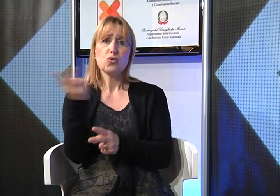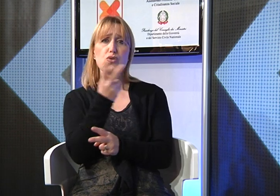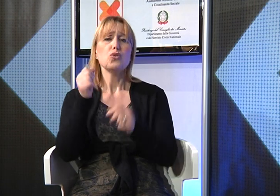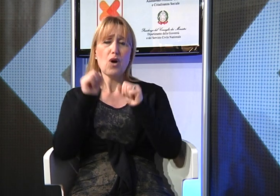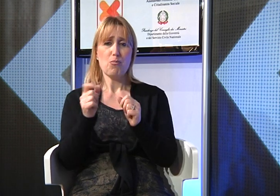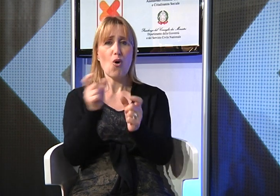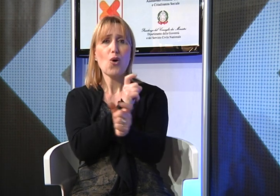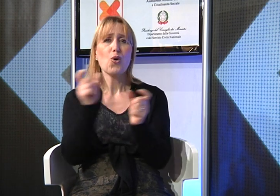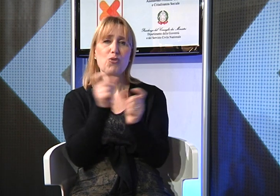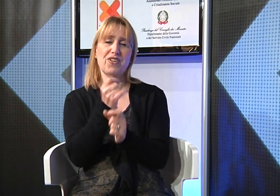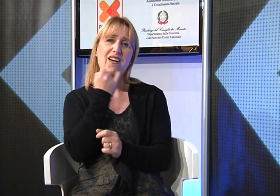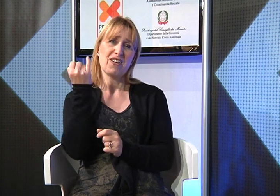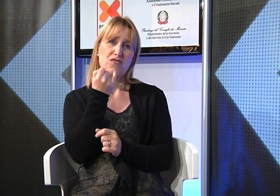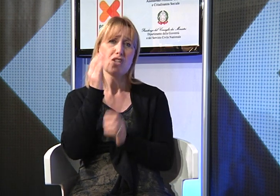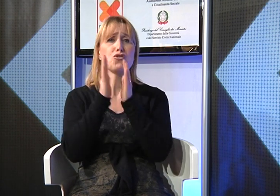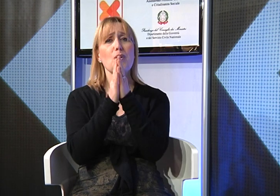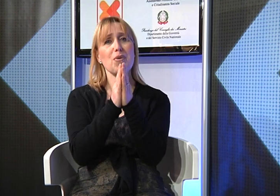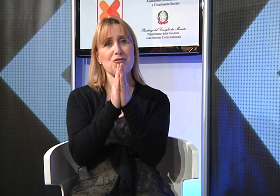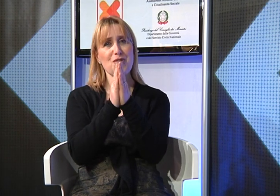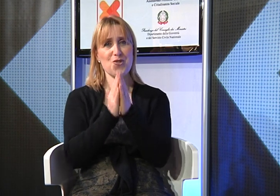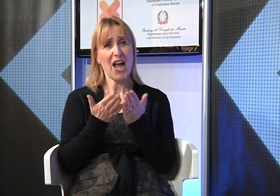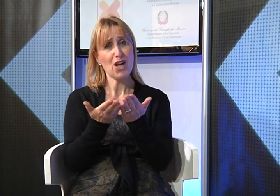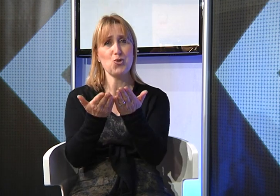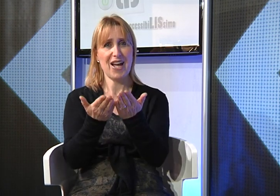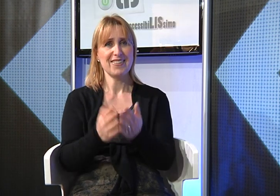ve lo chiedo per favore!!!